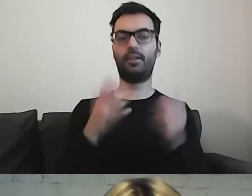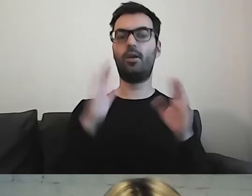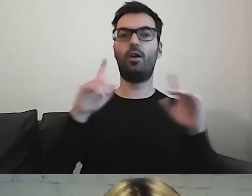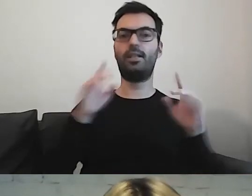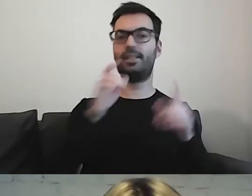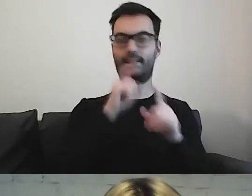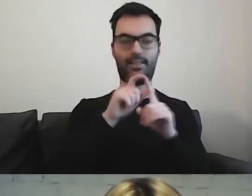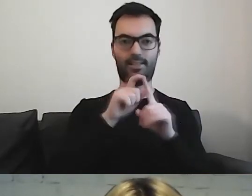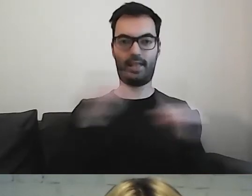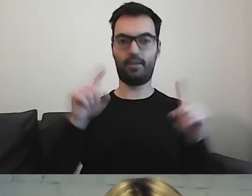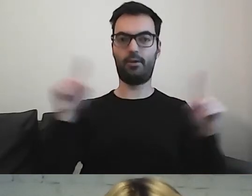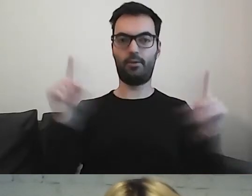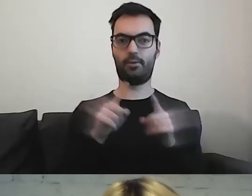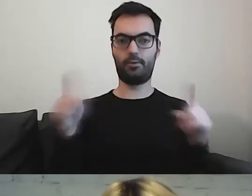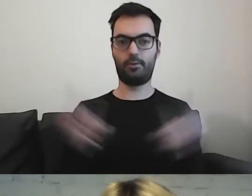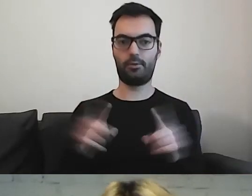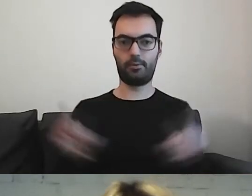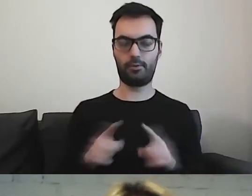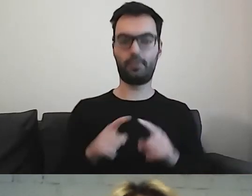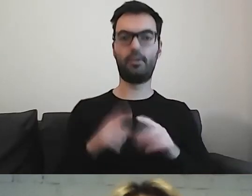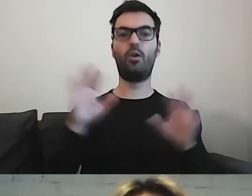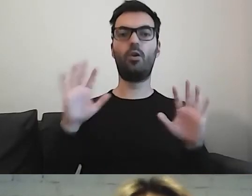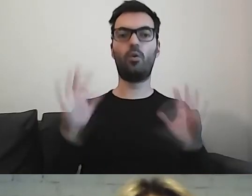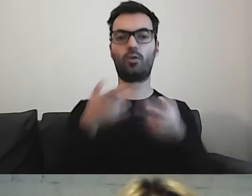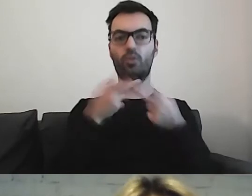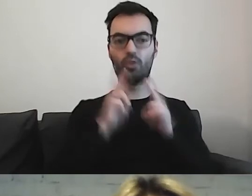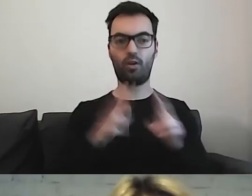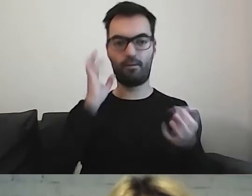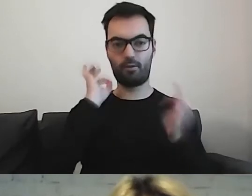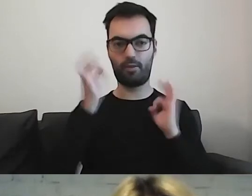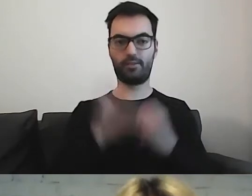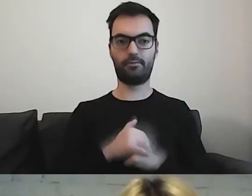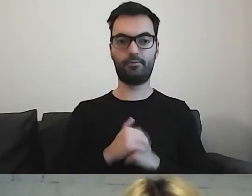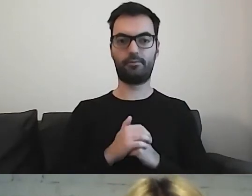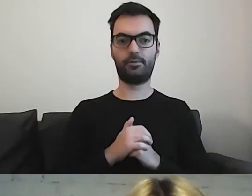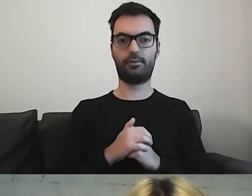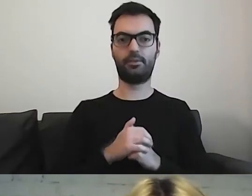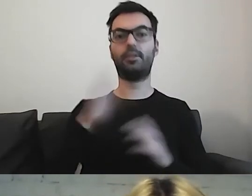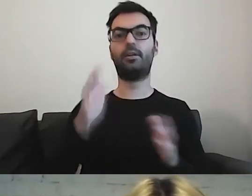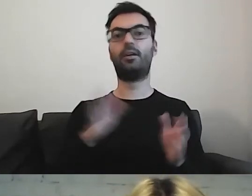Krótkie informacje i konkretne. Z drugiej strony ilustracje,